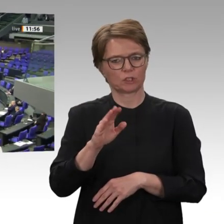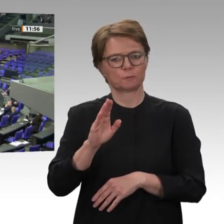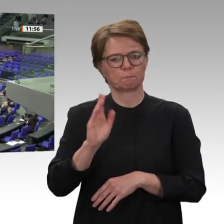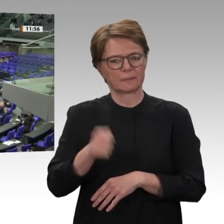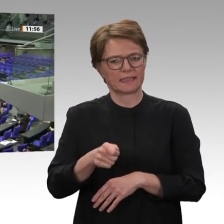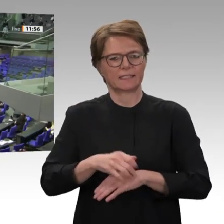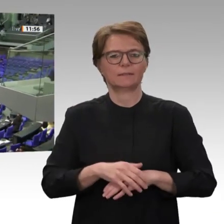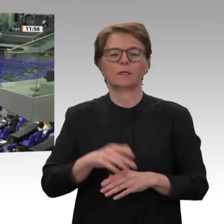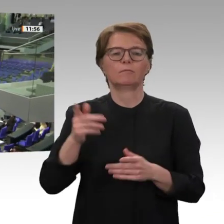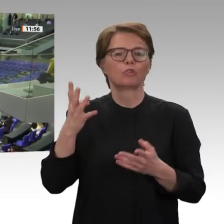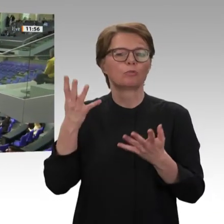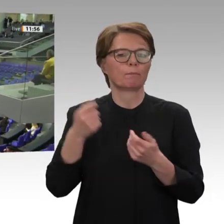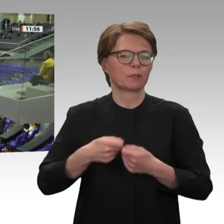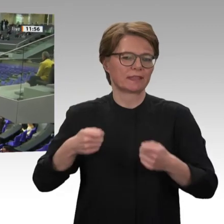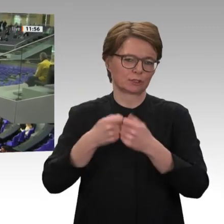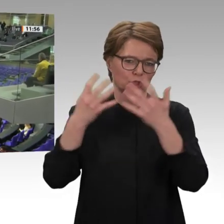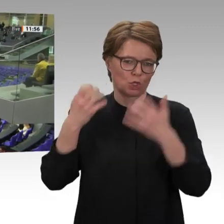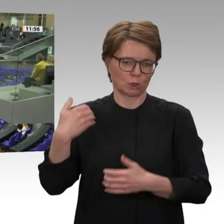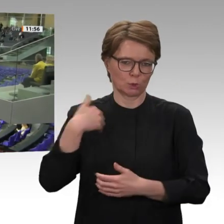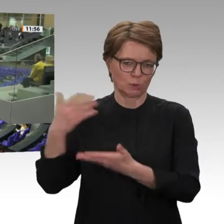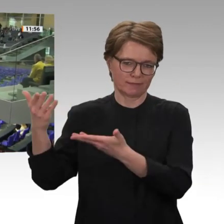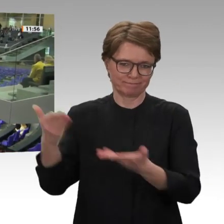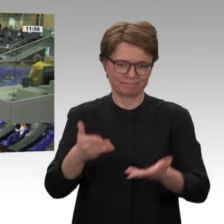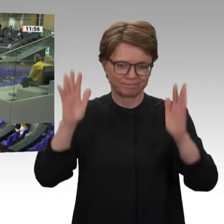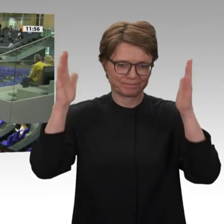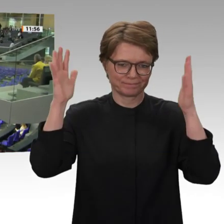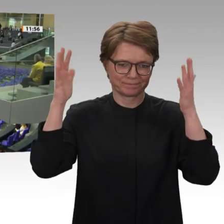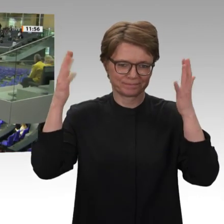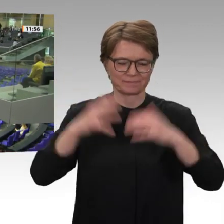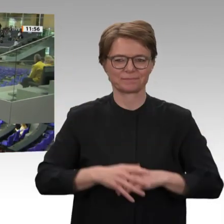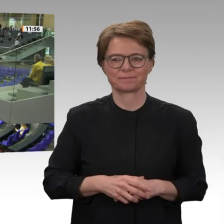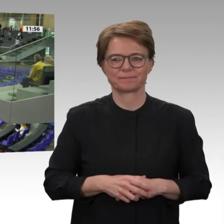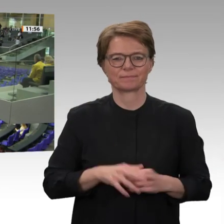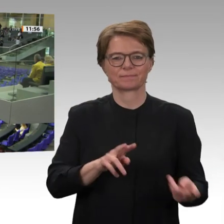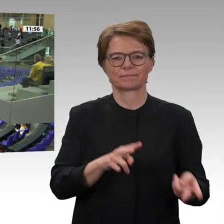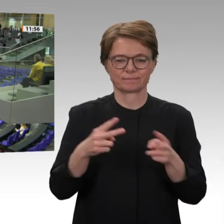Ja, es ist ein kleines politisches Wunder. Was so lange fast unmöglich schien, haben